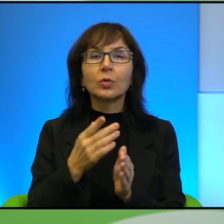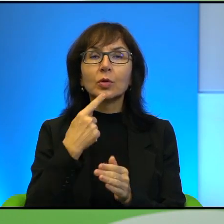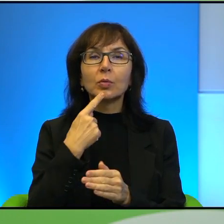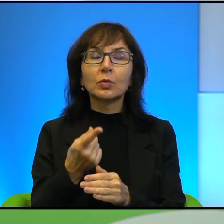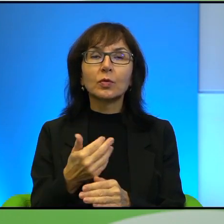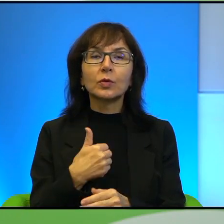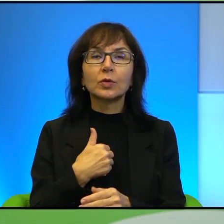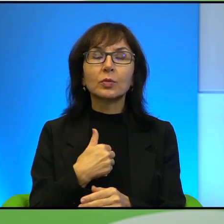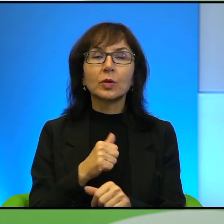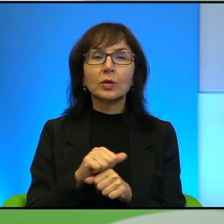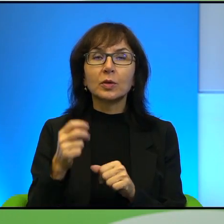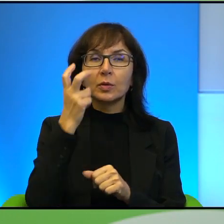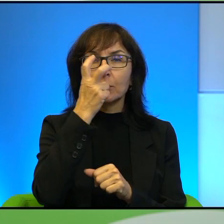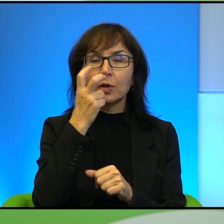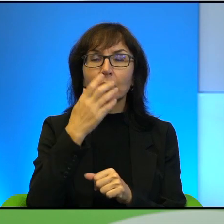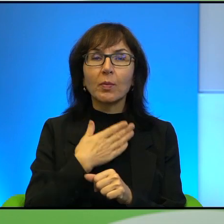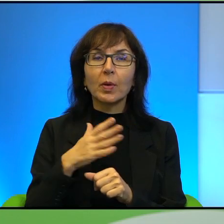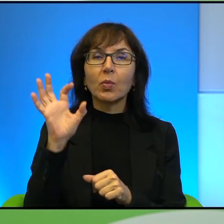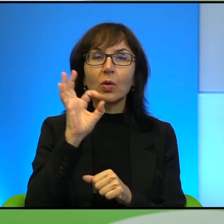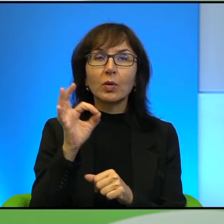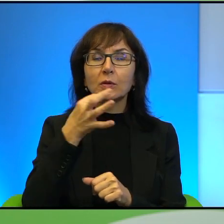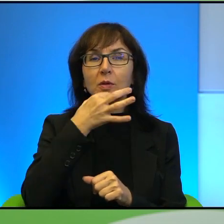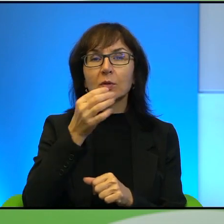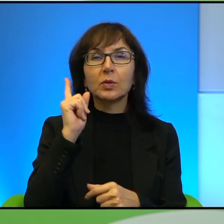ciekawa tego, teraz mam okazję o to Pana zapytać, bo nie znalazłam tego